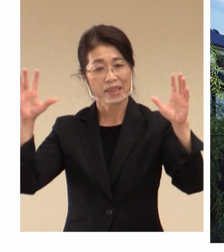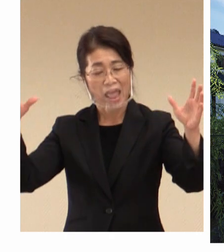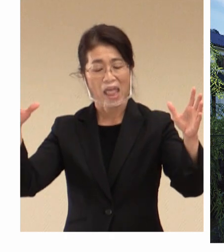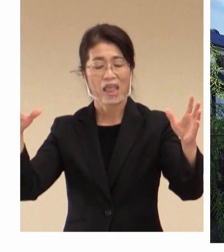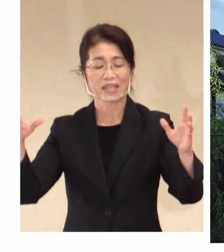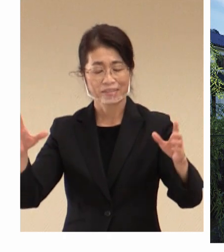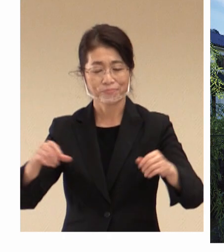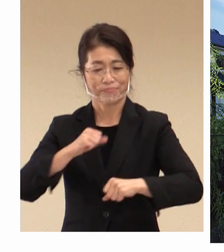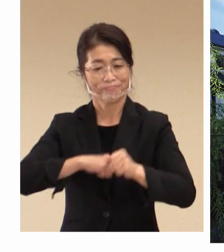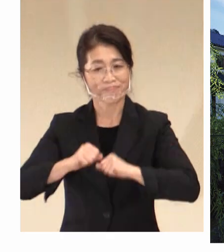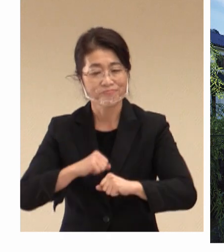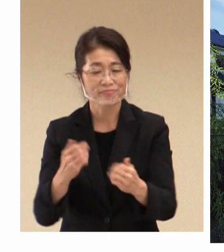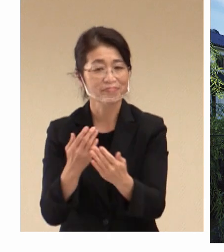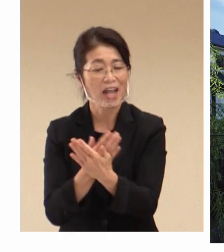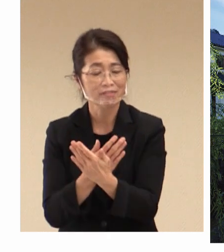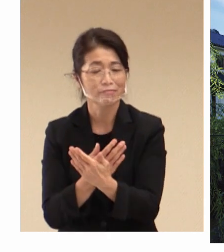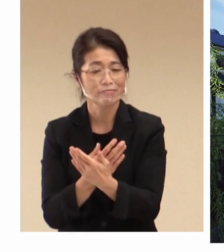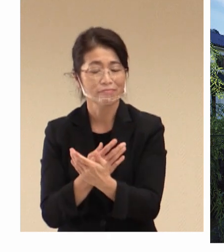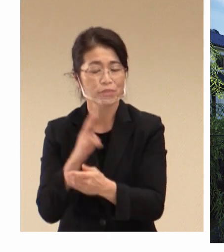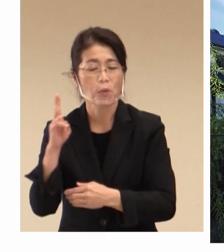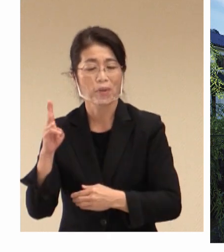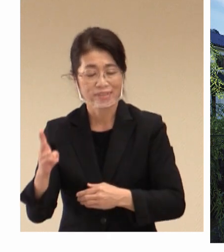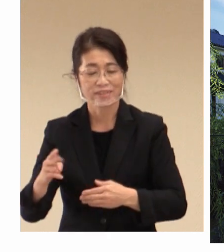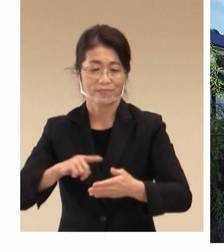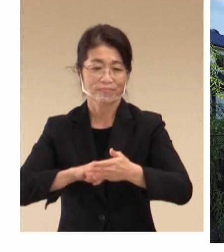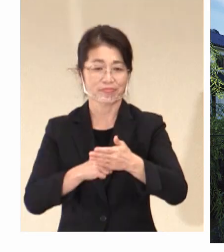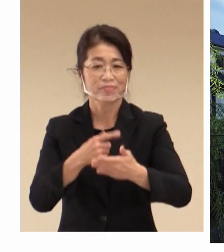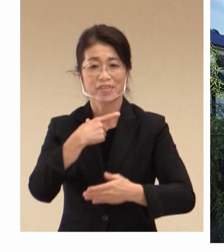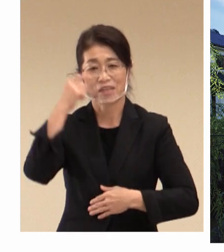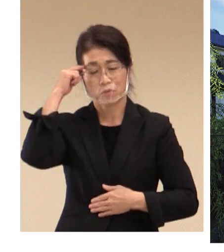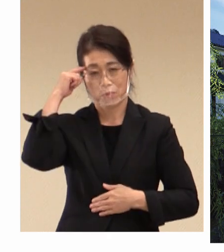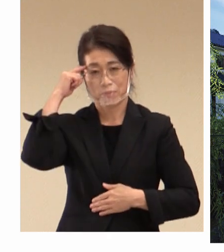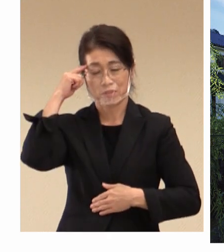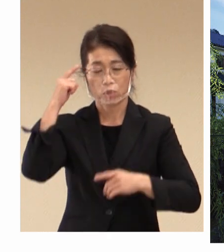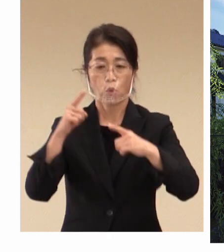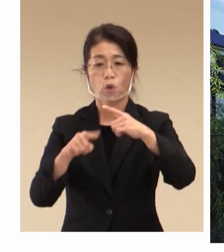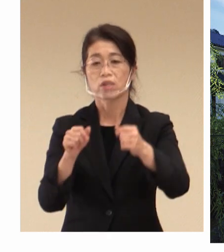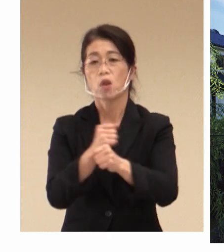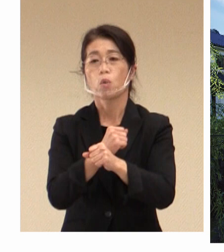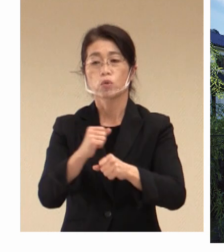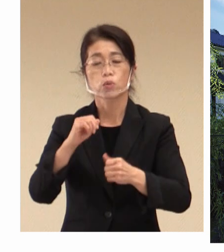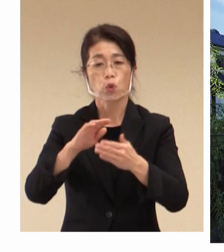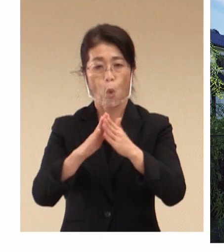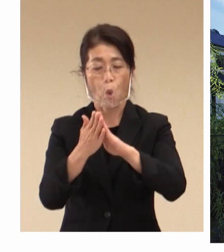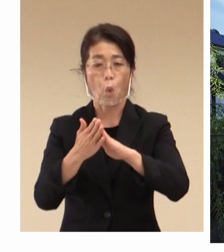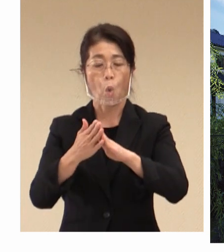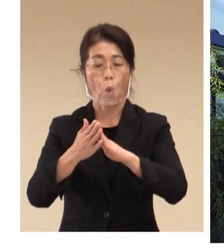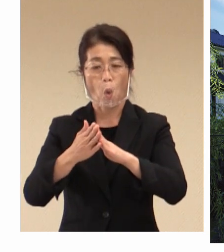努めてまいりたいと考えております。 厚生労働省や 県、県警そして